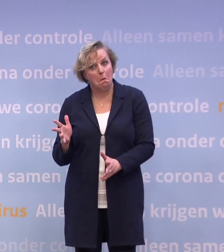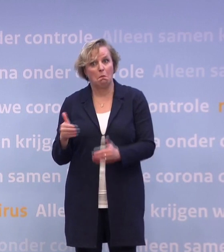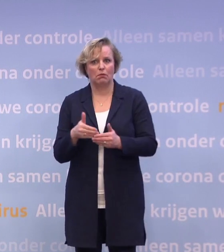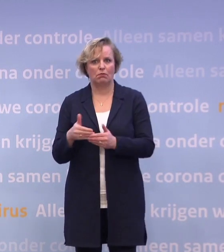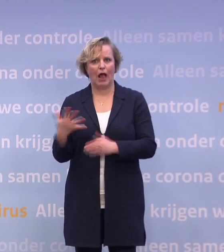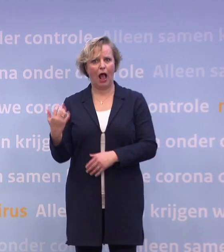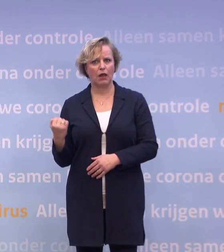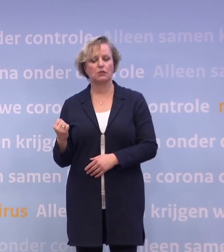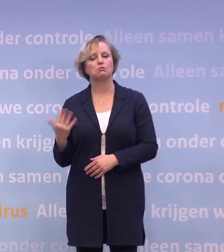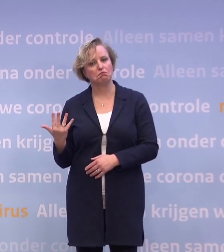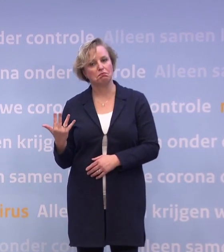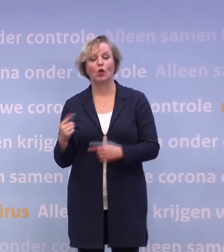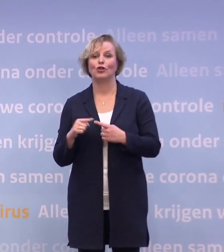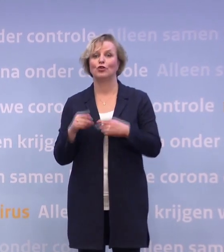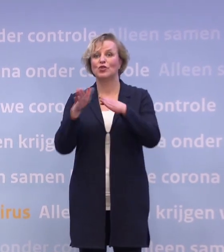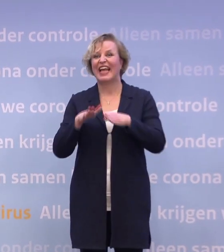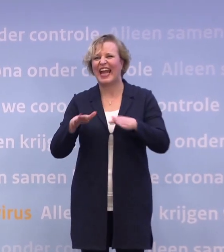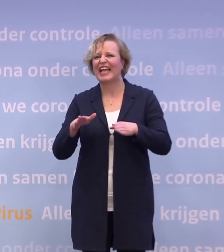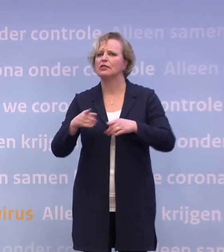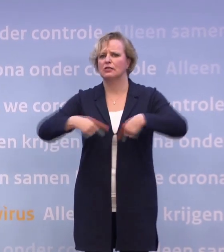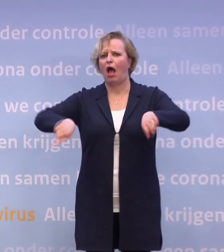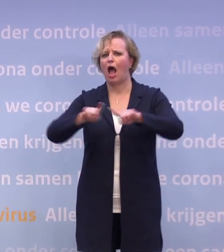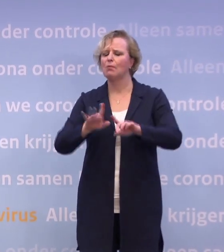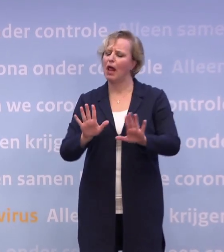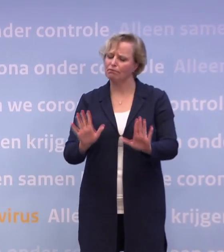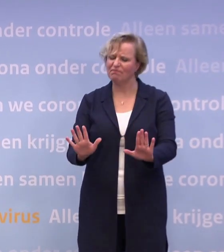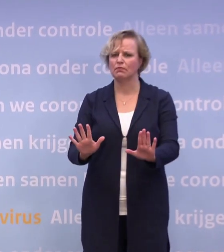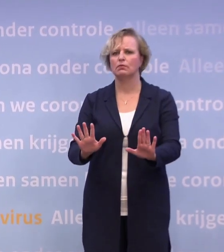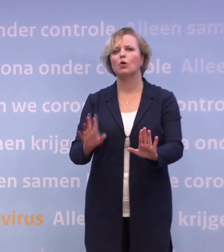Dus één: met de kerst onszelf in acht nemen, echt zorgen dat we dat verder terugduwen.